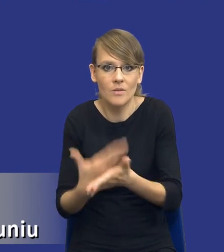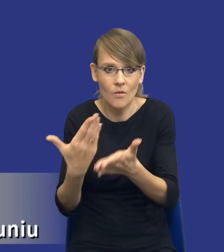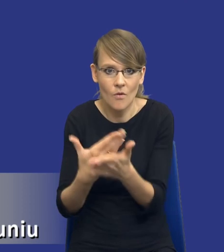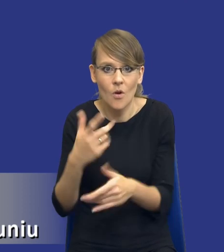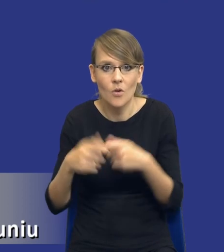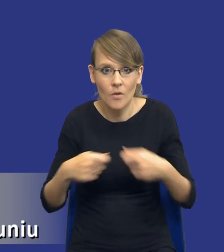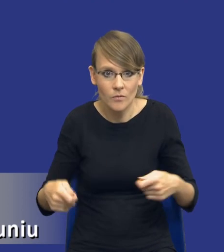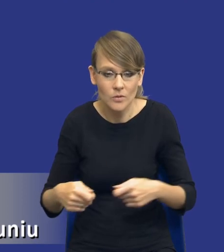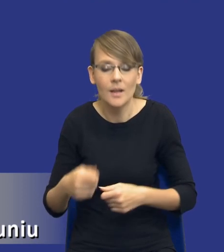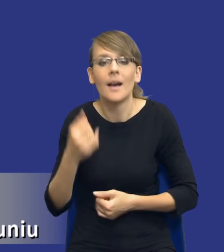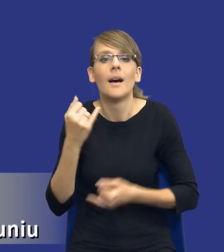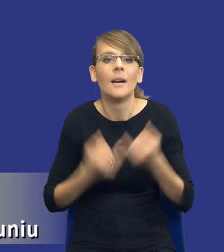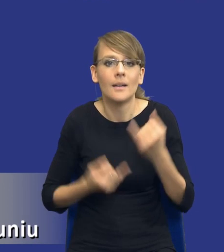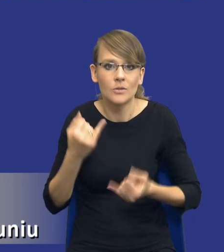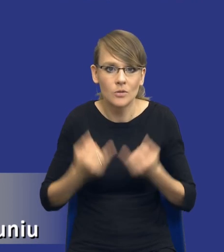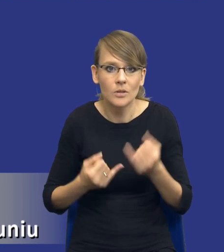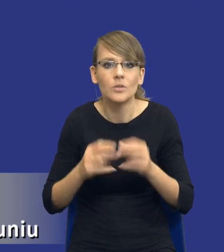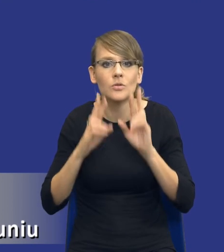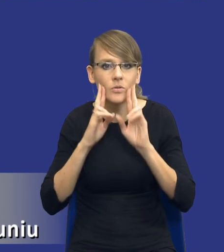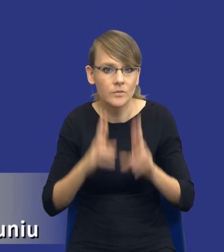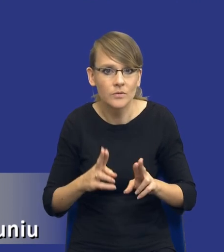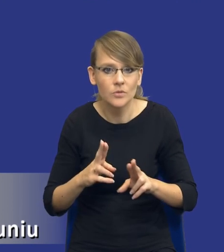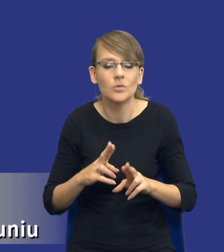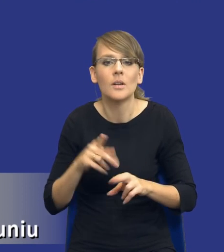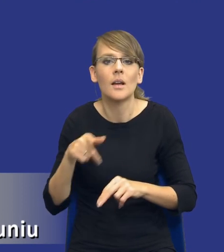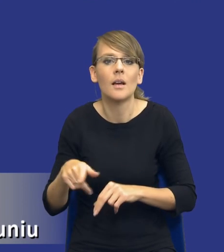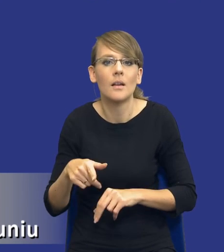Jeśli rzeczywiście jest miejsce w naszym zamówieniach na tego typu innowacyjne